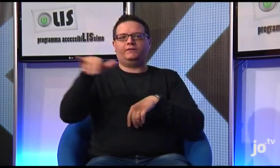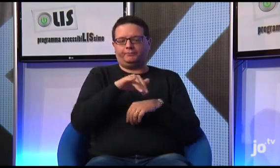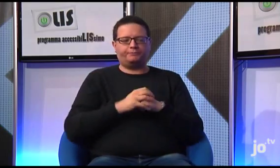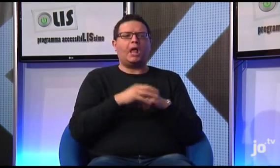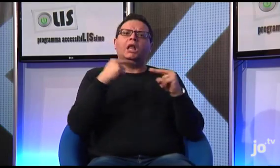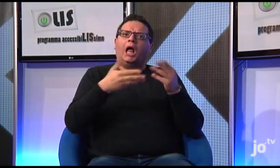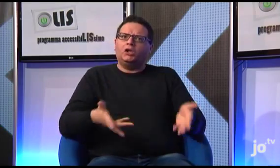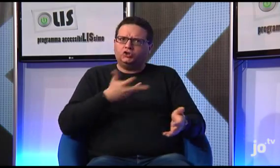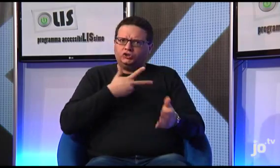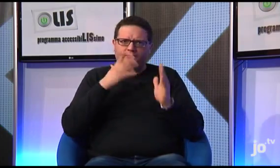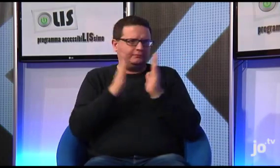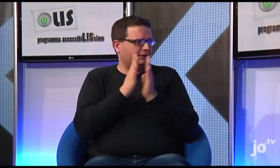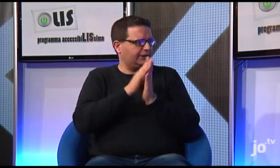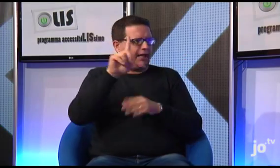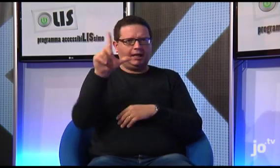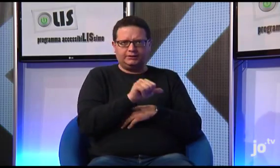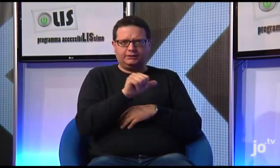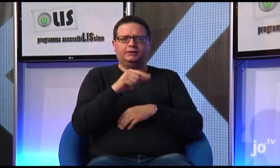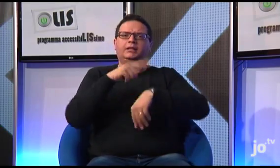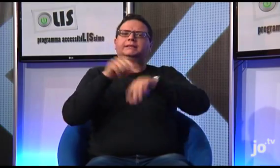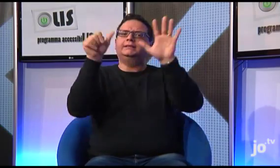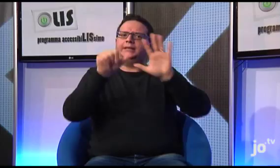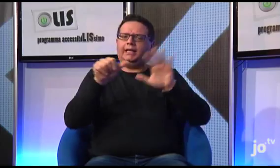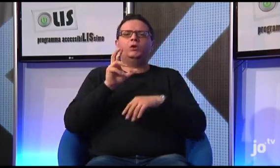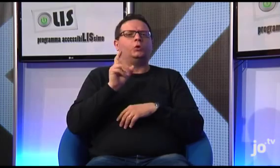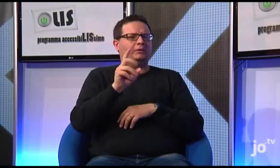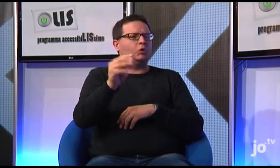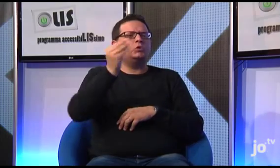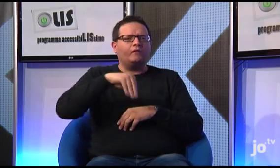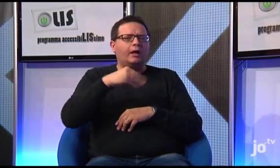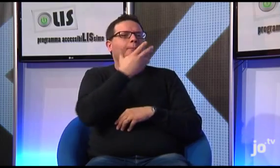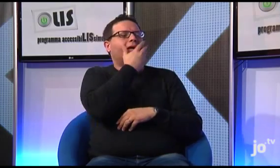Anche a Taranto, tutte le domeniche alle 18 presso la Parrocchia Madonna della Fiducia viene celebrata una Messa,